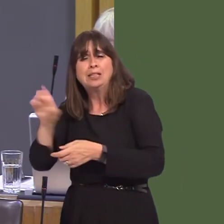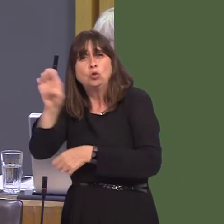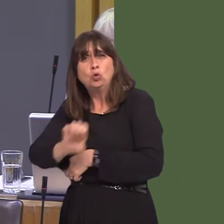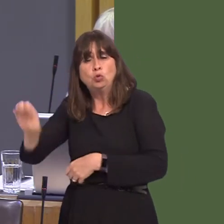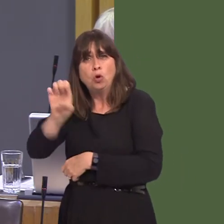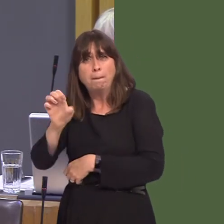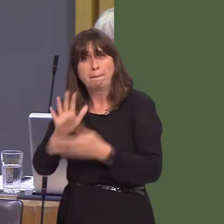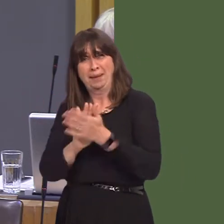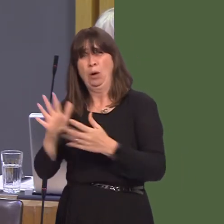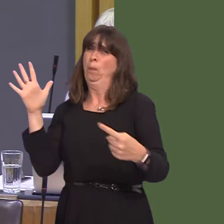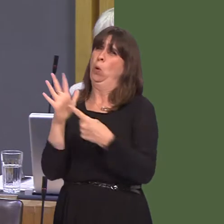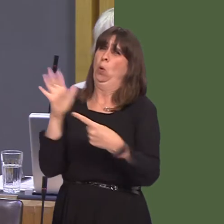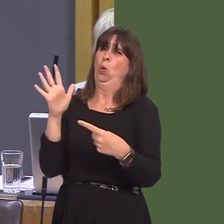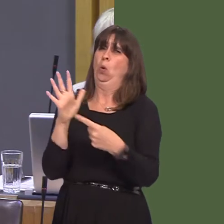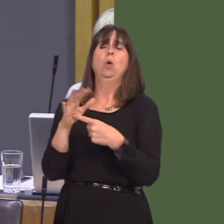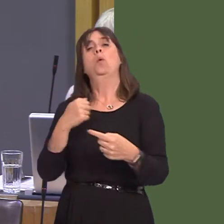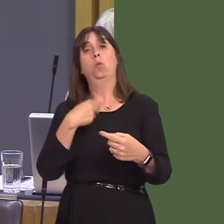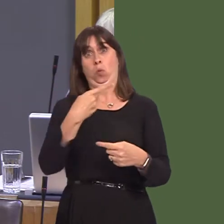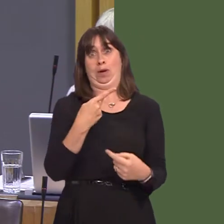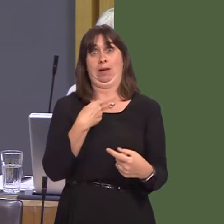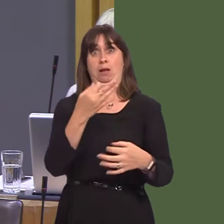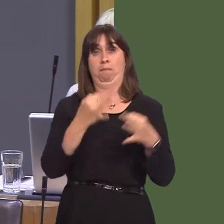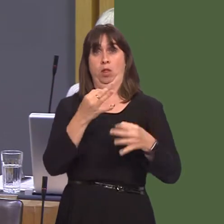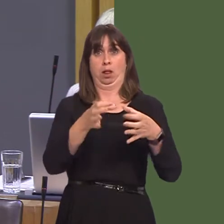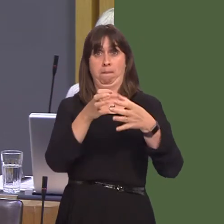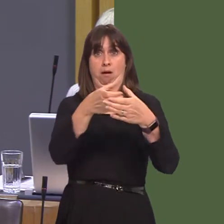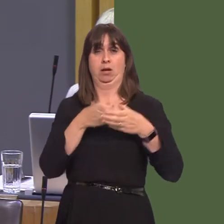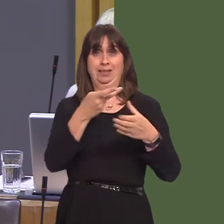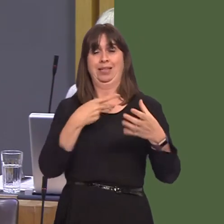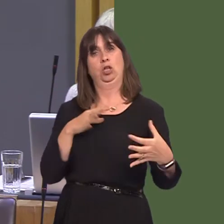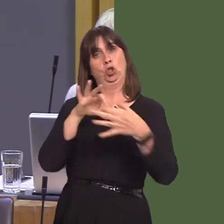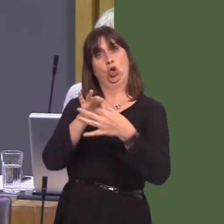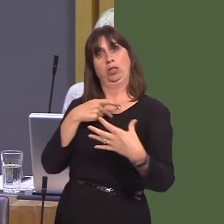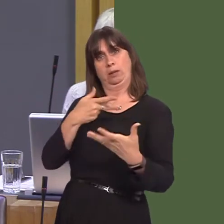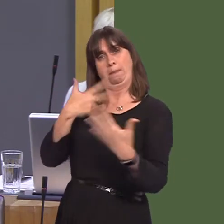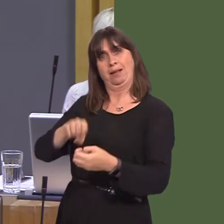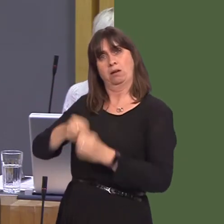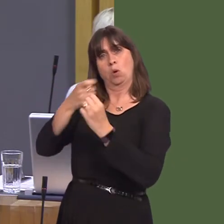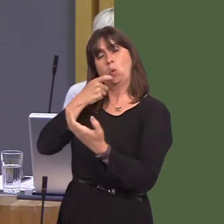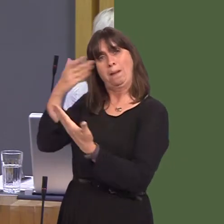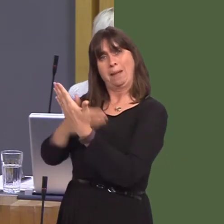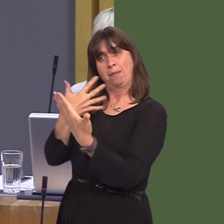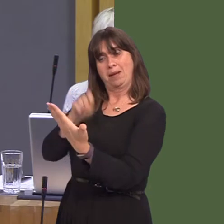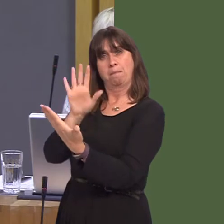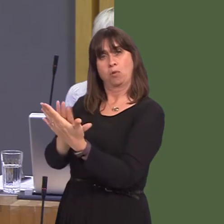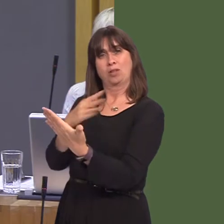White Paper 'Securing Wales' Future' states that the least damaging option for Wales is